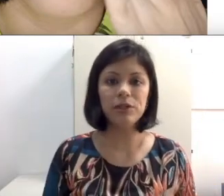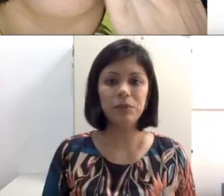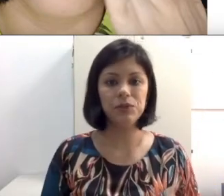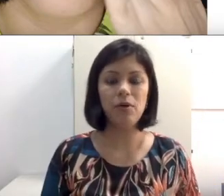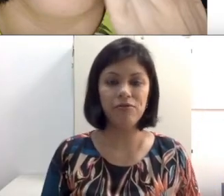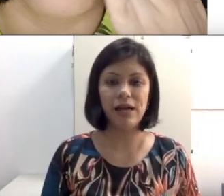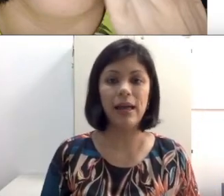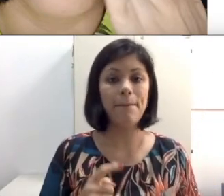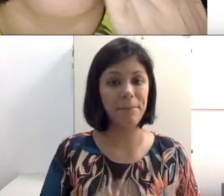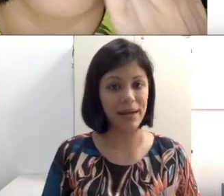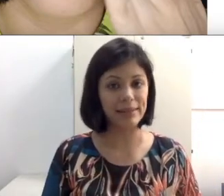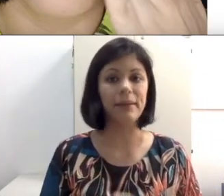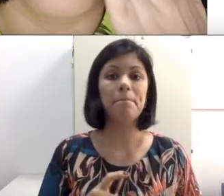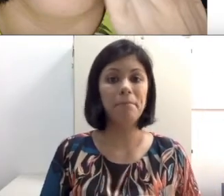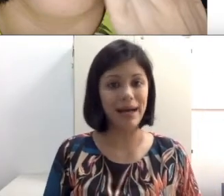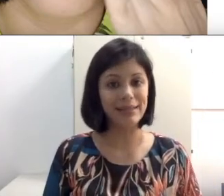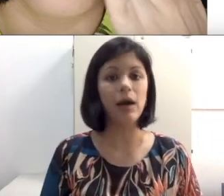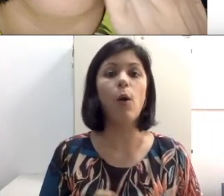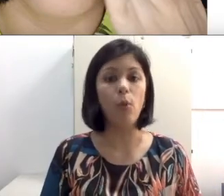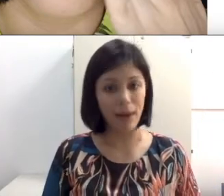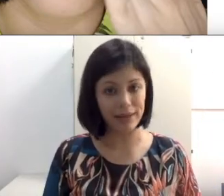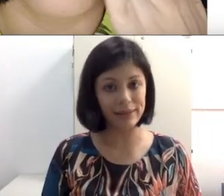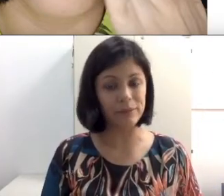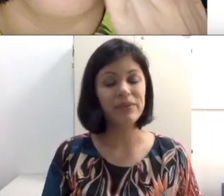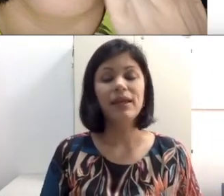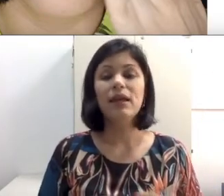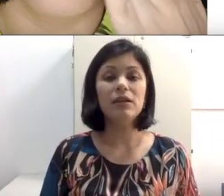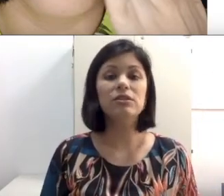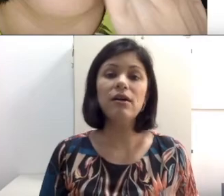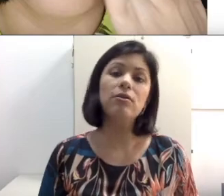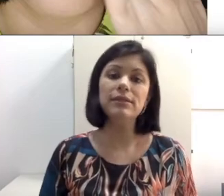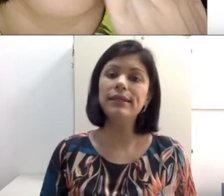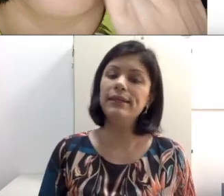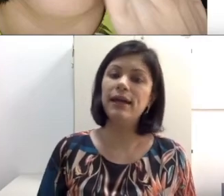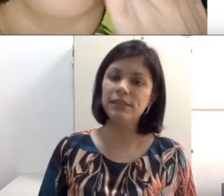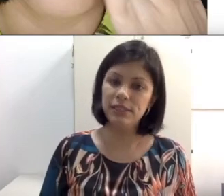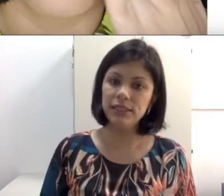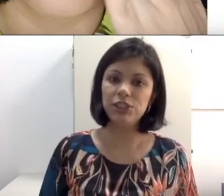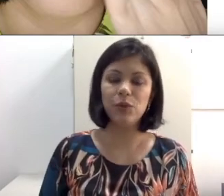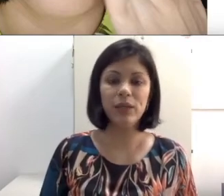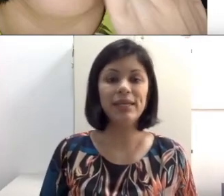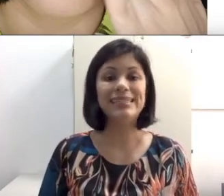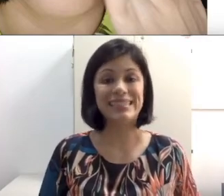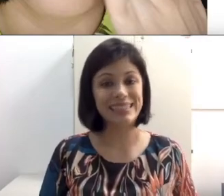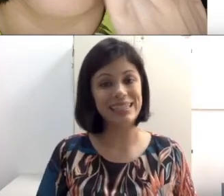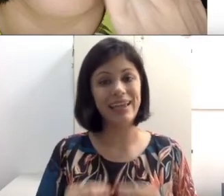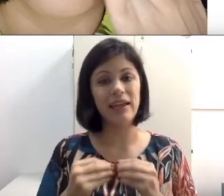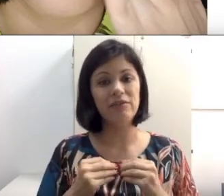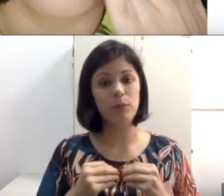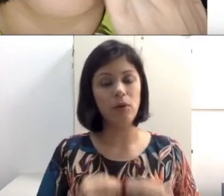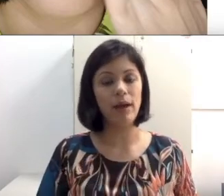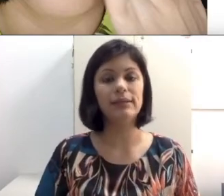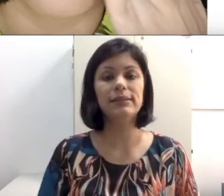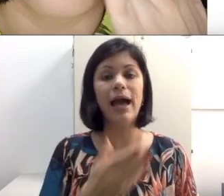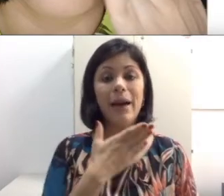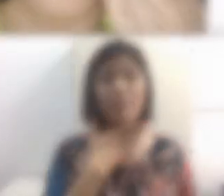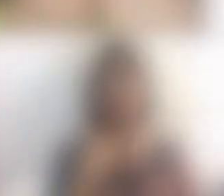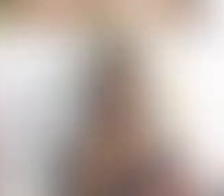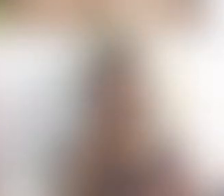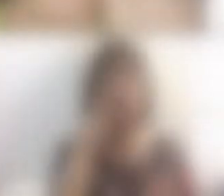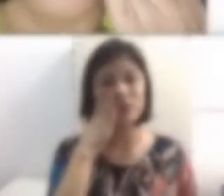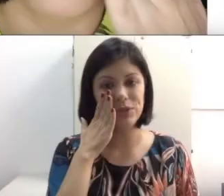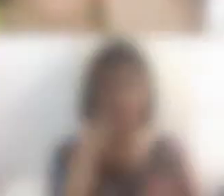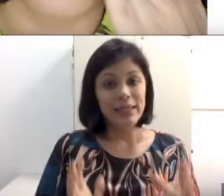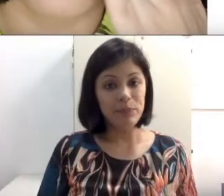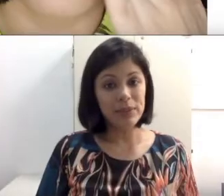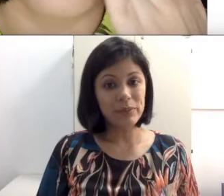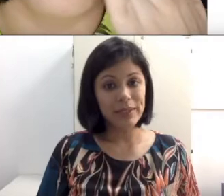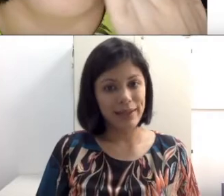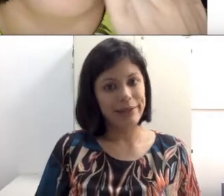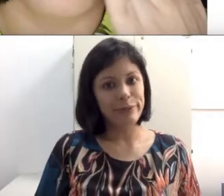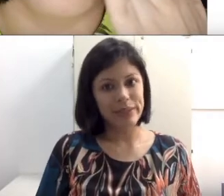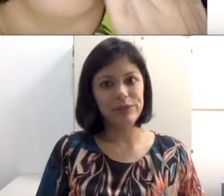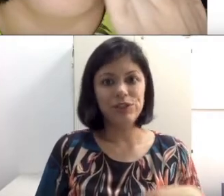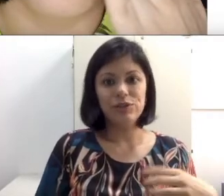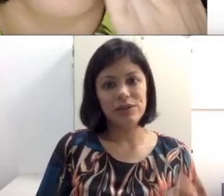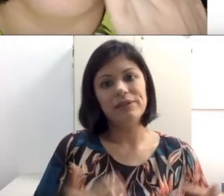pessoa fala, ele só conseguiria distinguir se ele colocasse a mão no sujeito. Como é